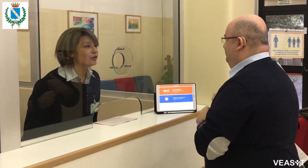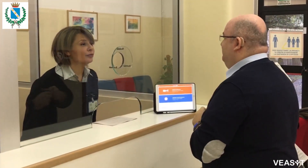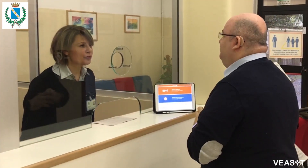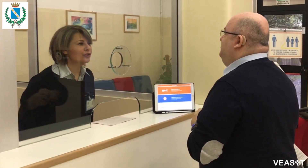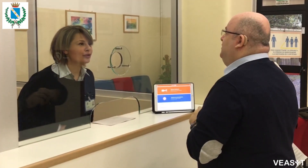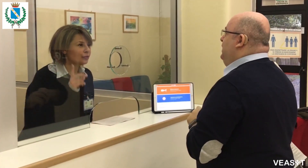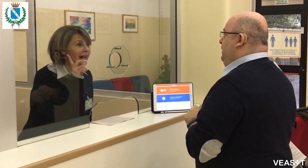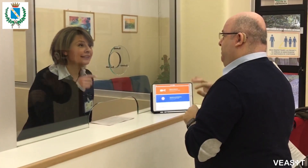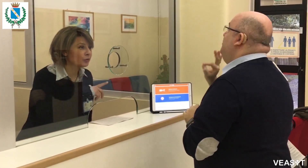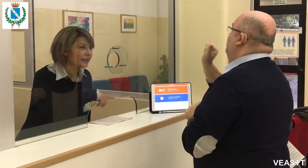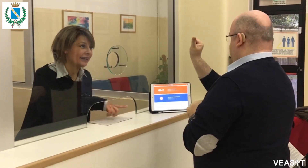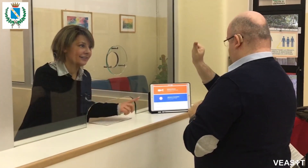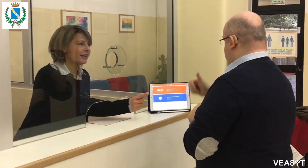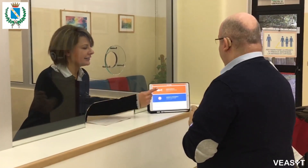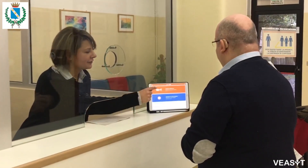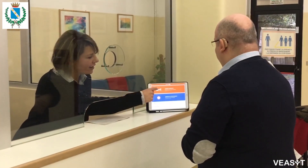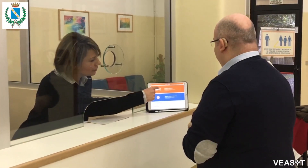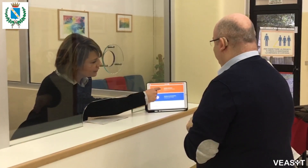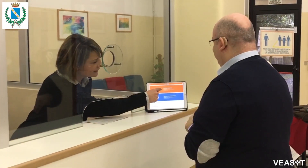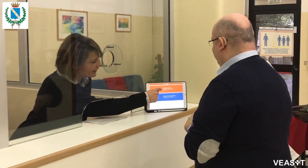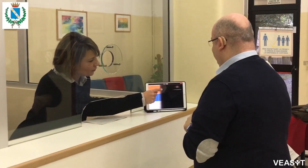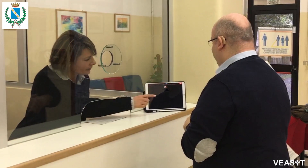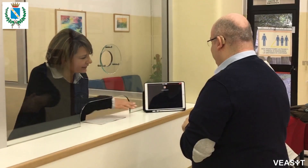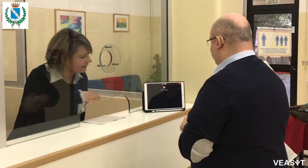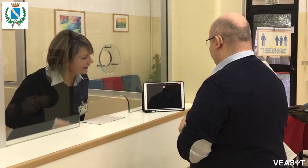Buongiorno, un attimo che attiviamo l'interprete